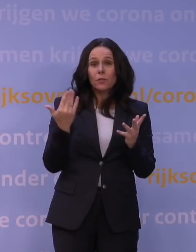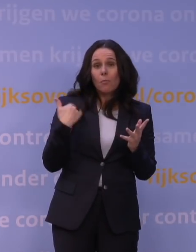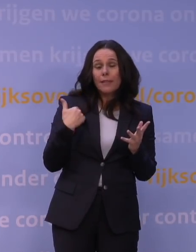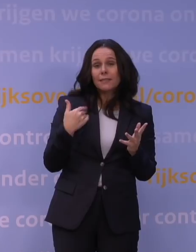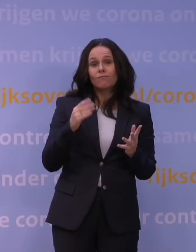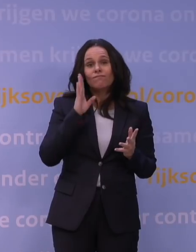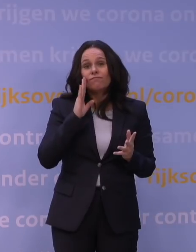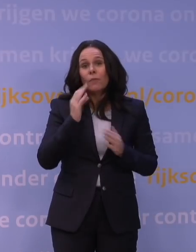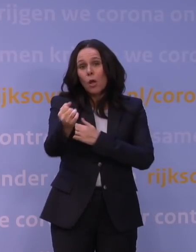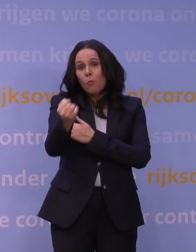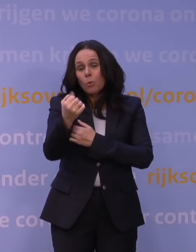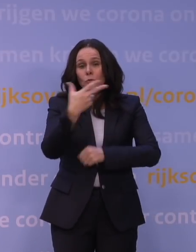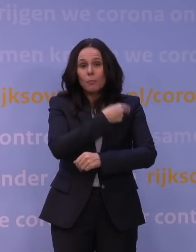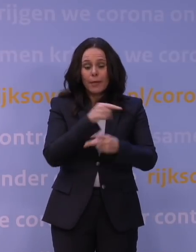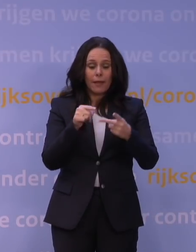Onzekerheden met betrekking tot hoe ziek je ervan wordt,